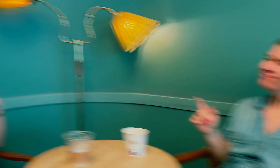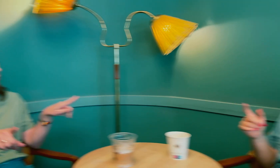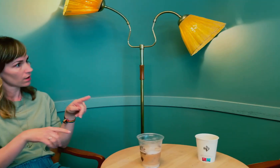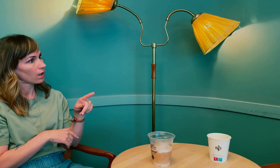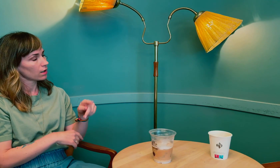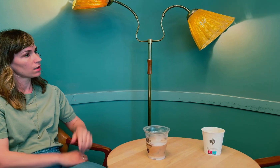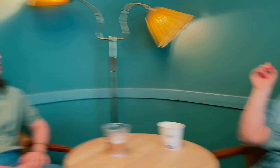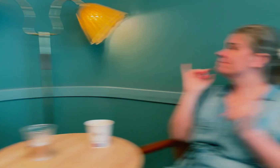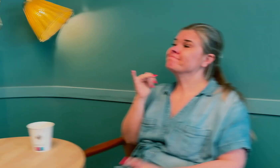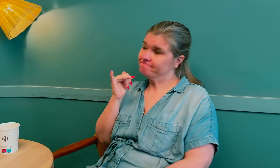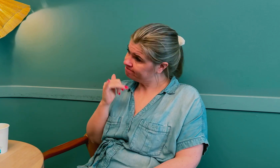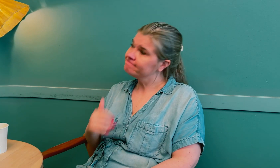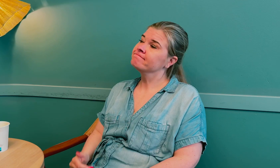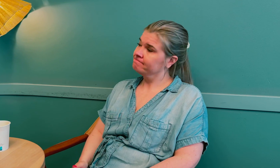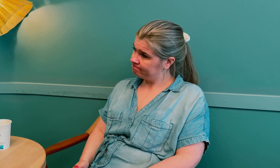Det er forskjell? Ja.